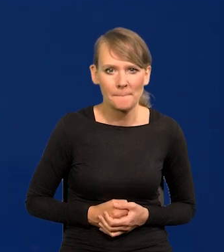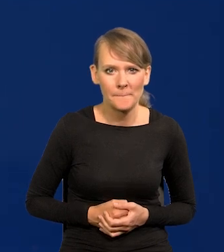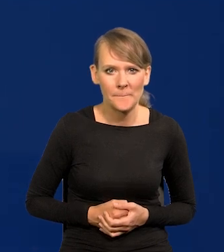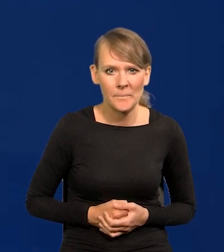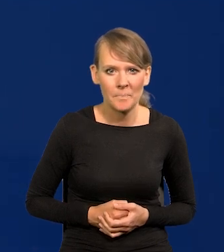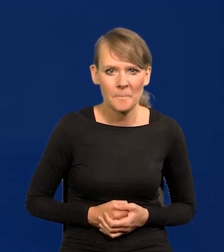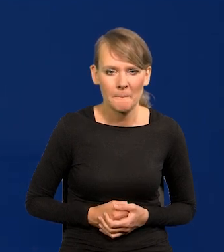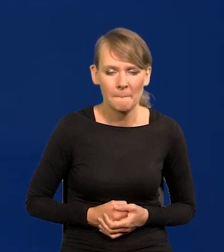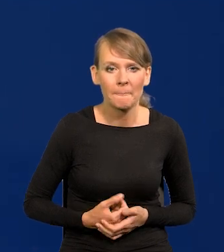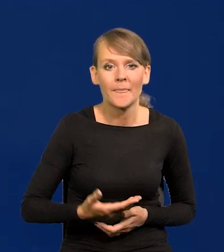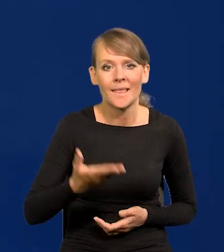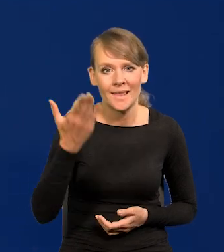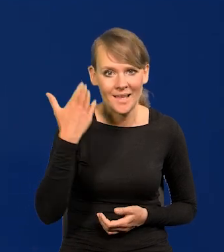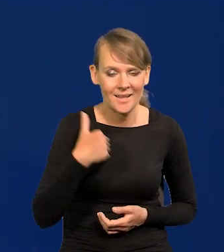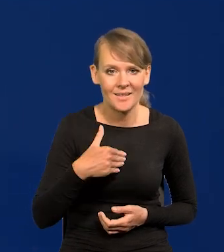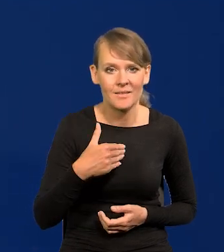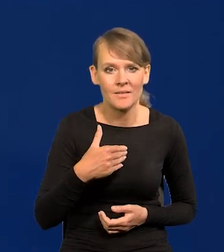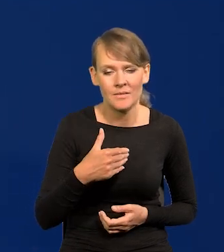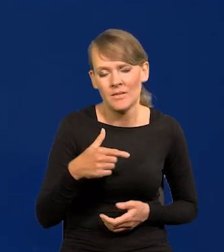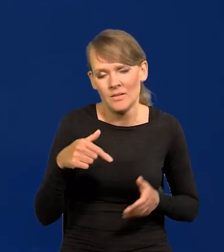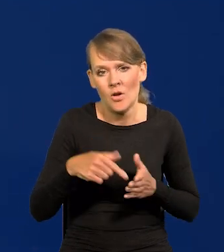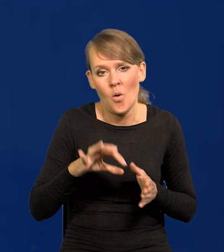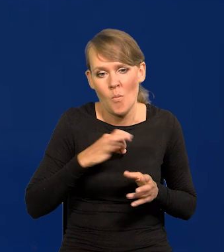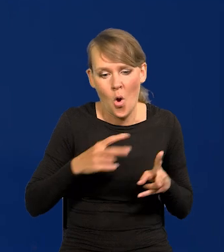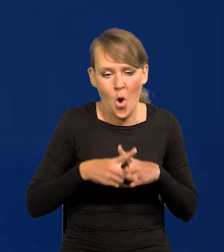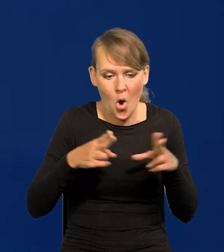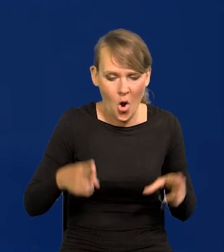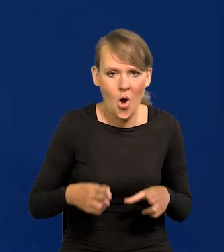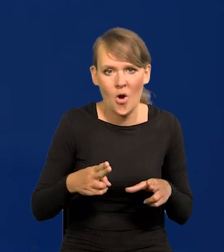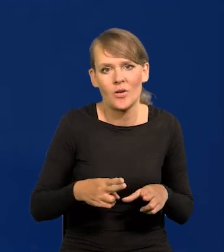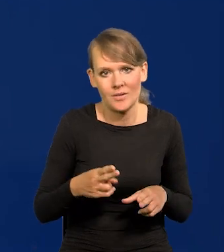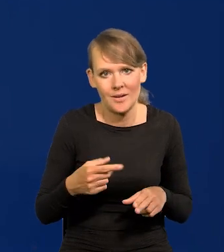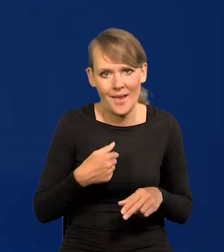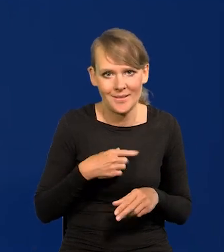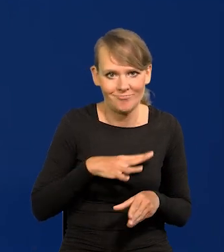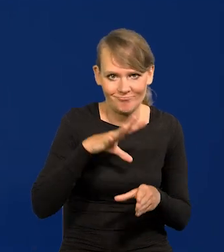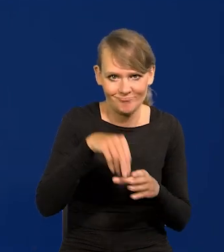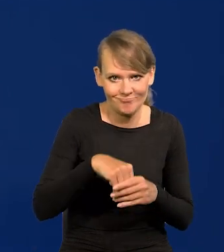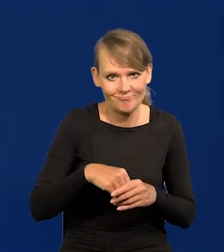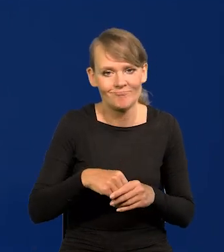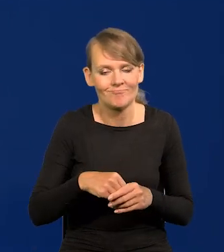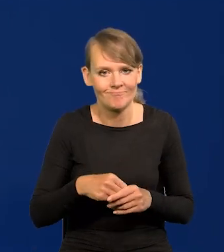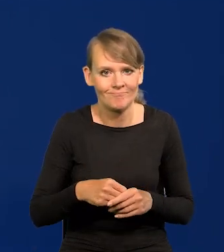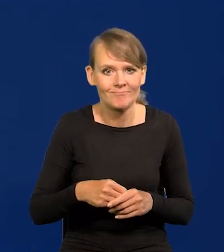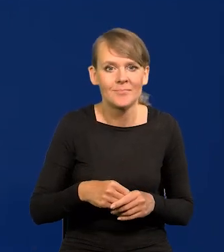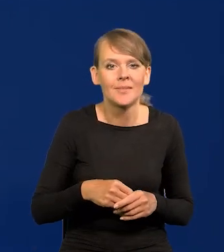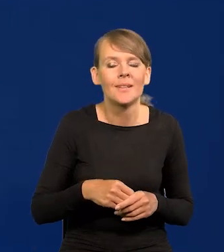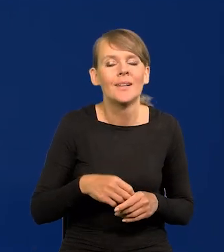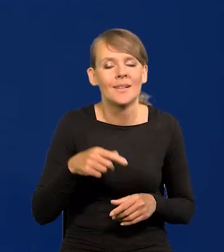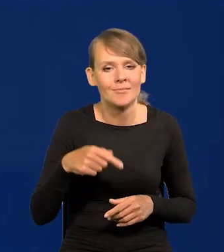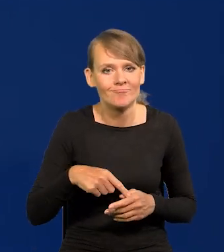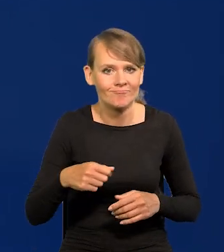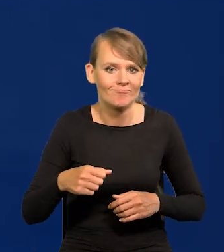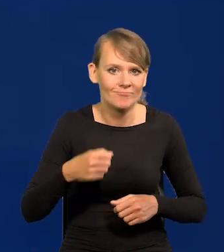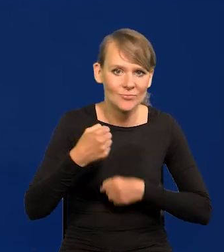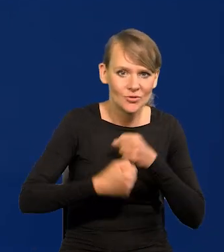Za mojej kadencji, tak to powiem, troszeczkę więcej z przodu, czyli od 2015 roku,